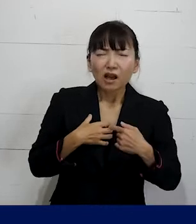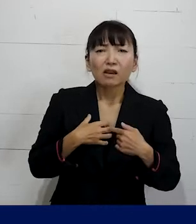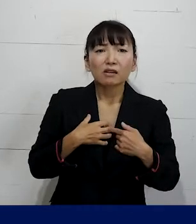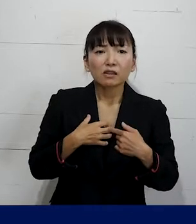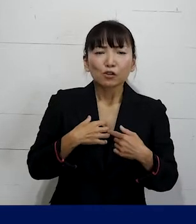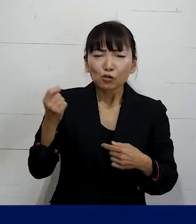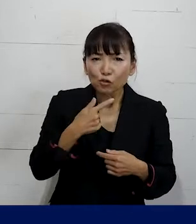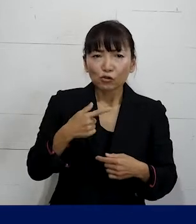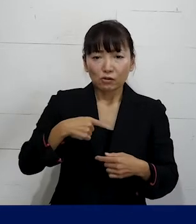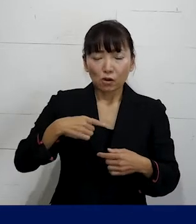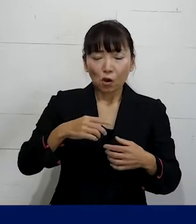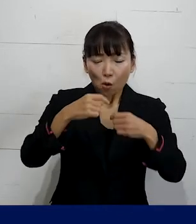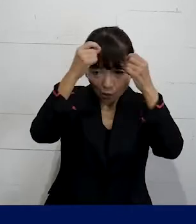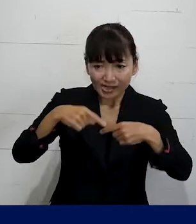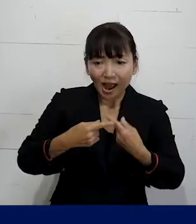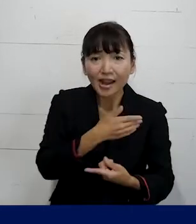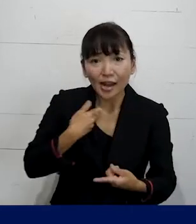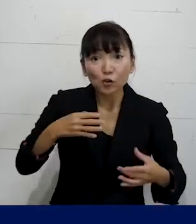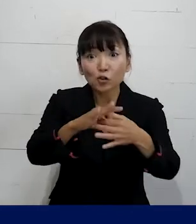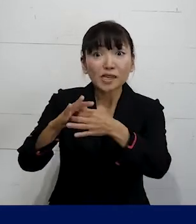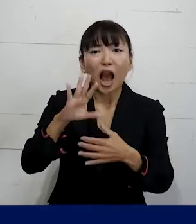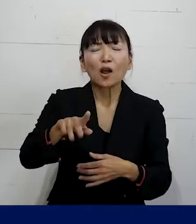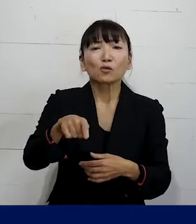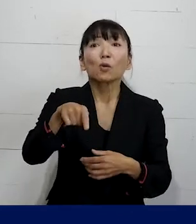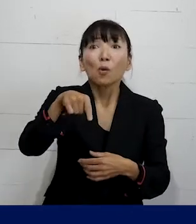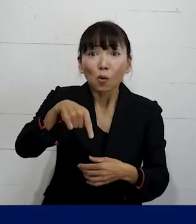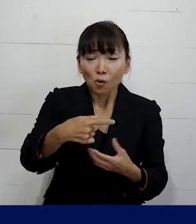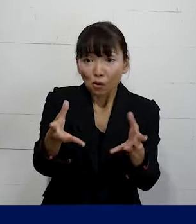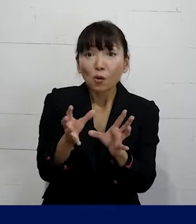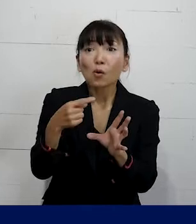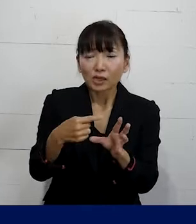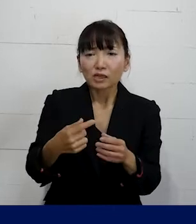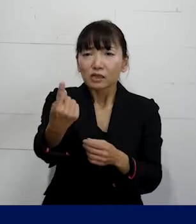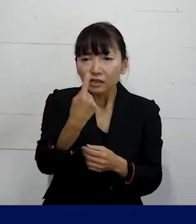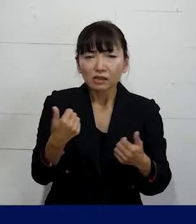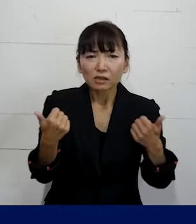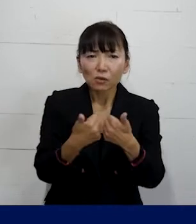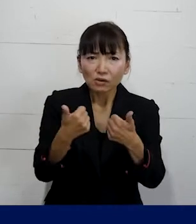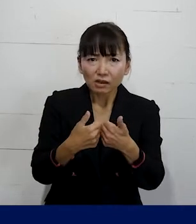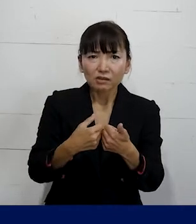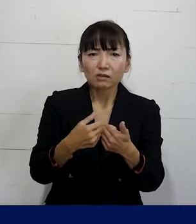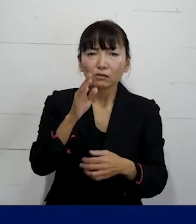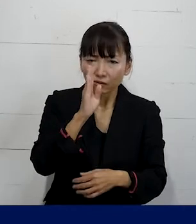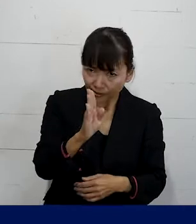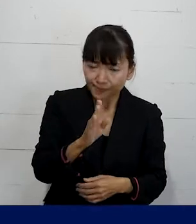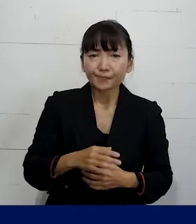私たちのような個人加盟の組合に 是非お話をしに来て頂けたらとても嬉しいです